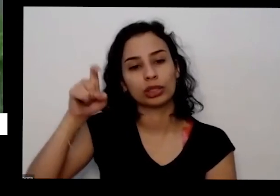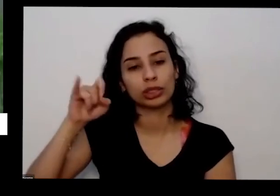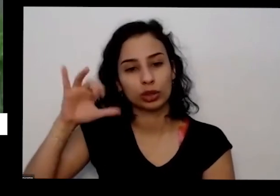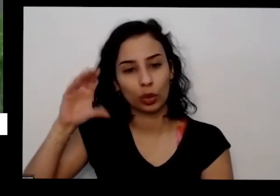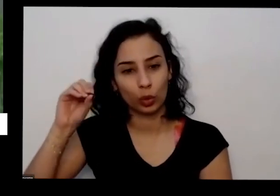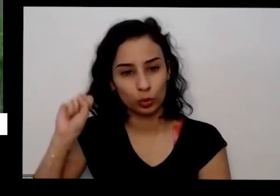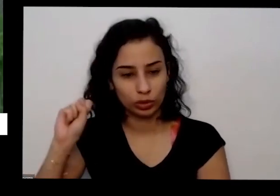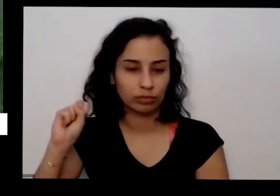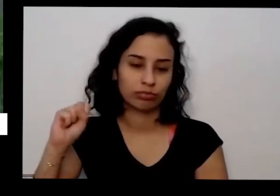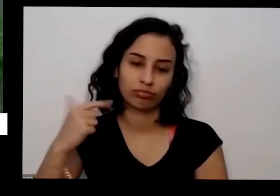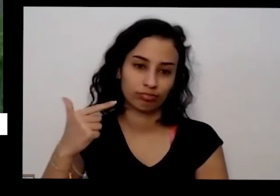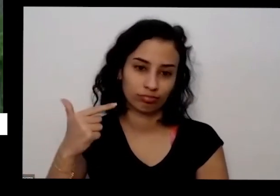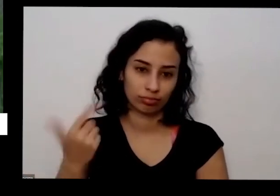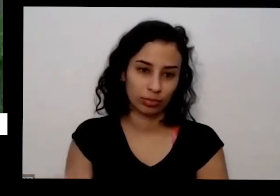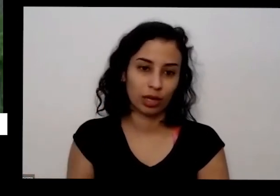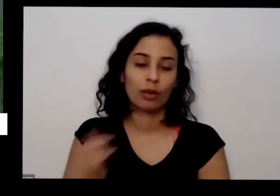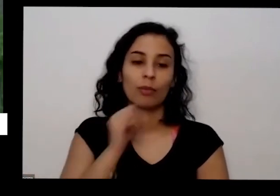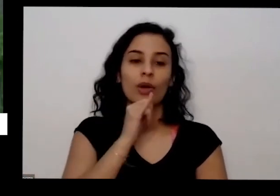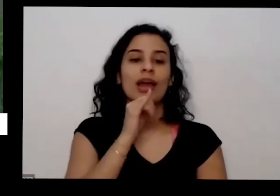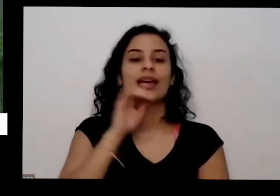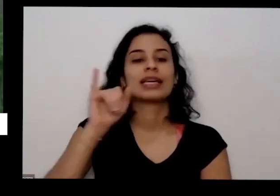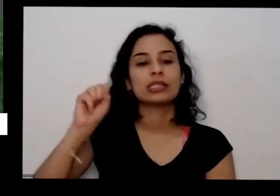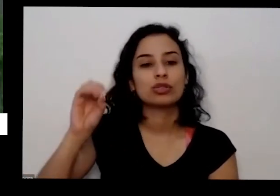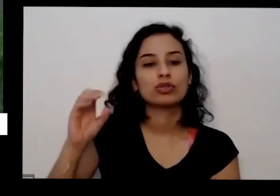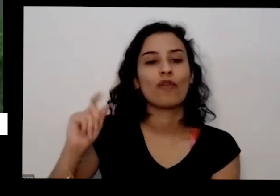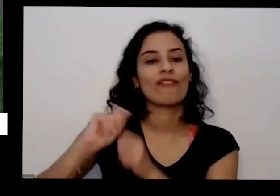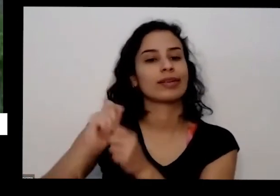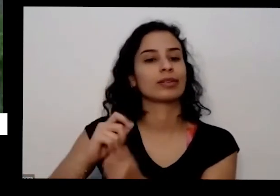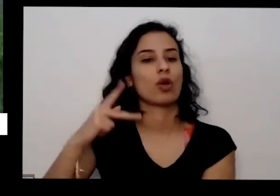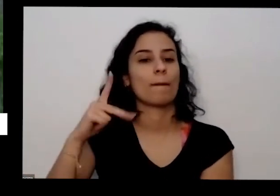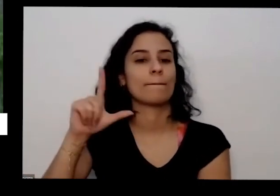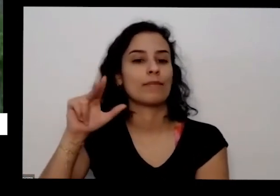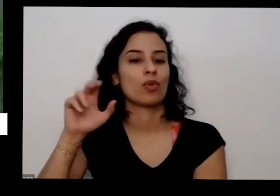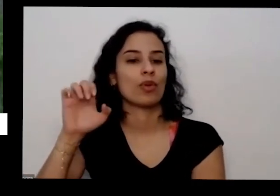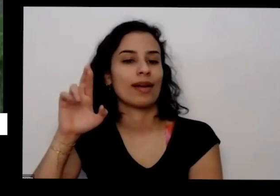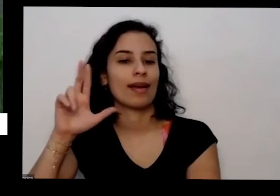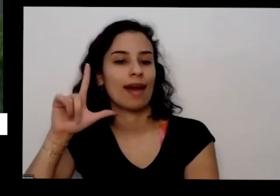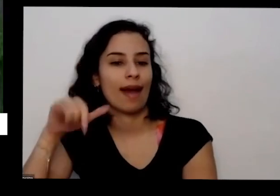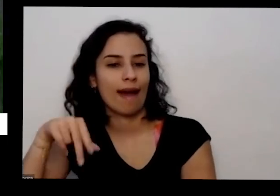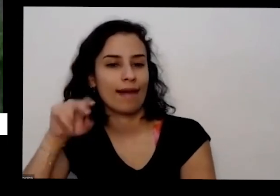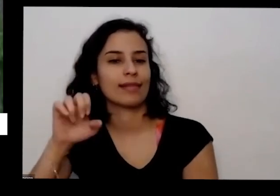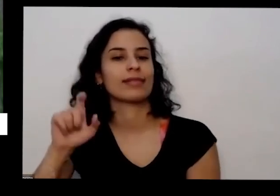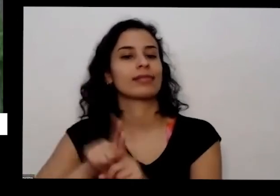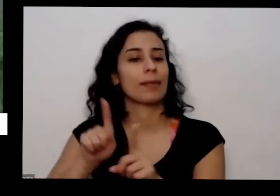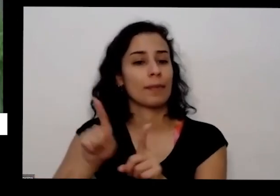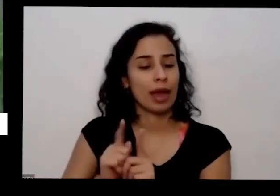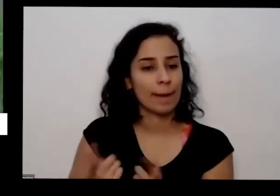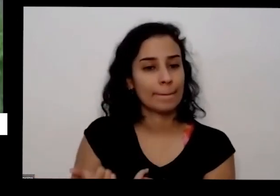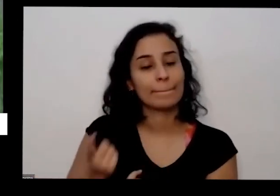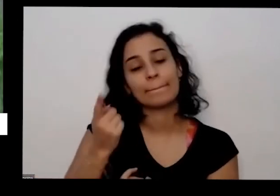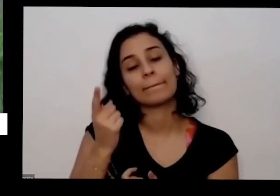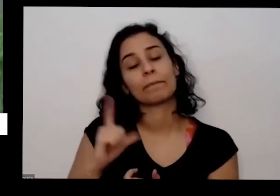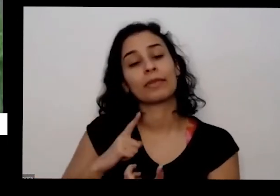da faz isso A Isa já faz isso tem sempre que olhar aqui na frente que que tá escrito aqui por exemplo